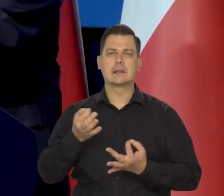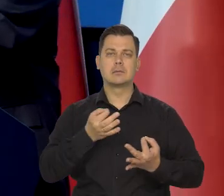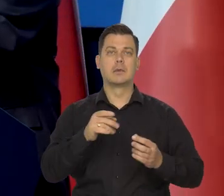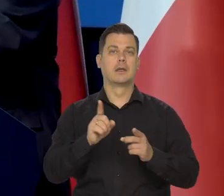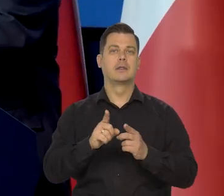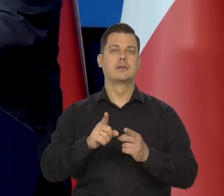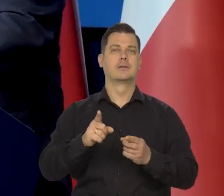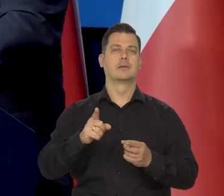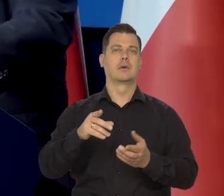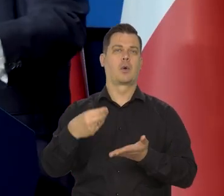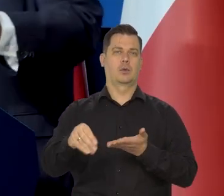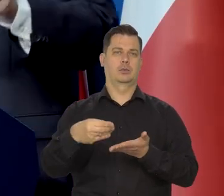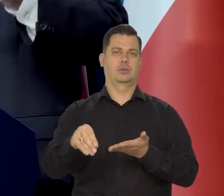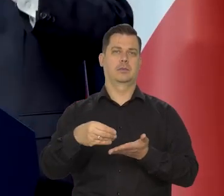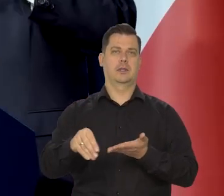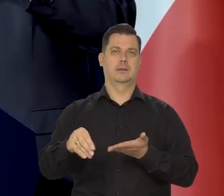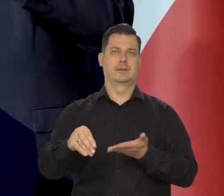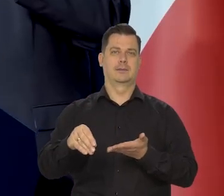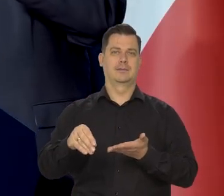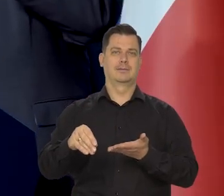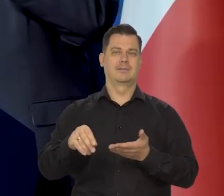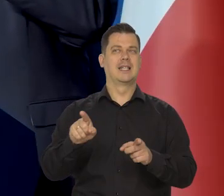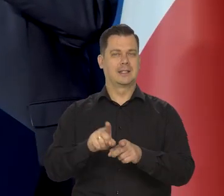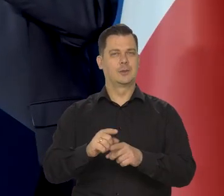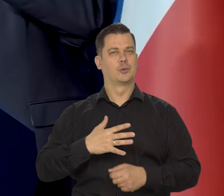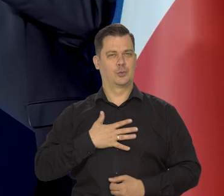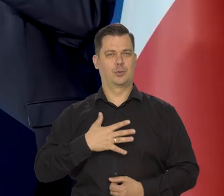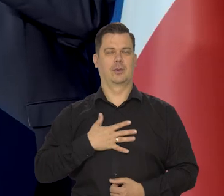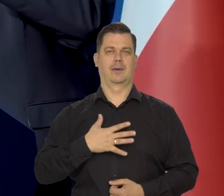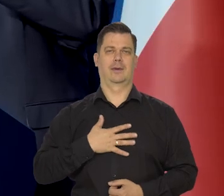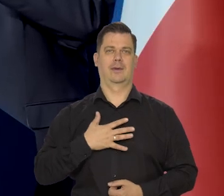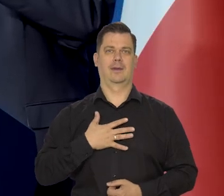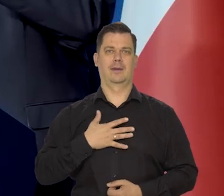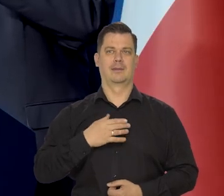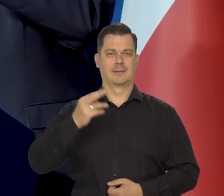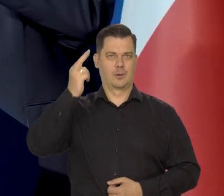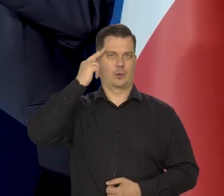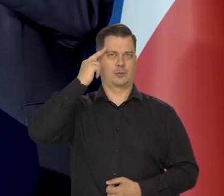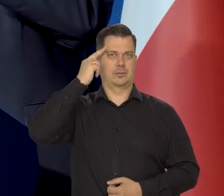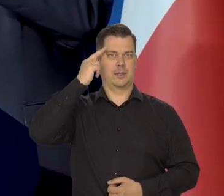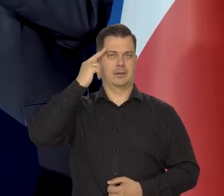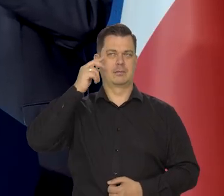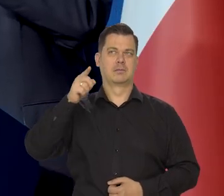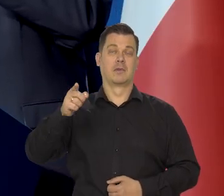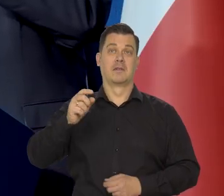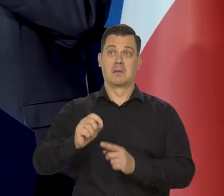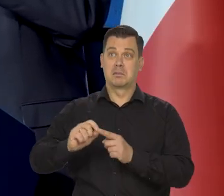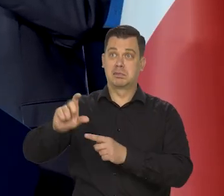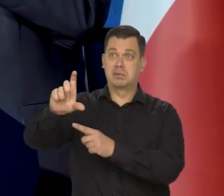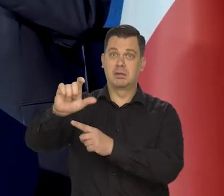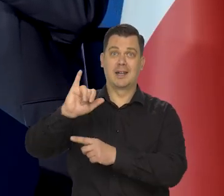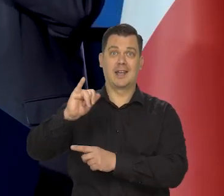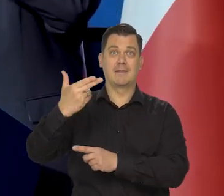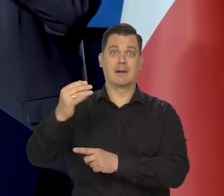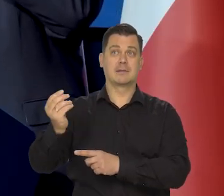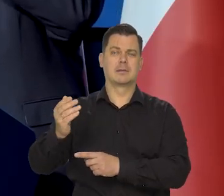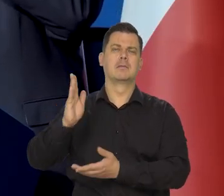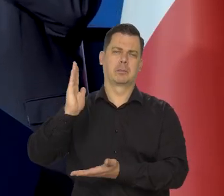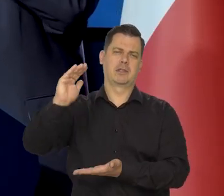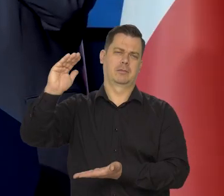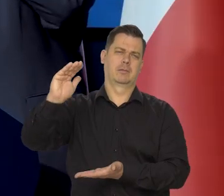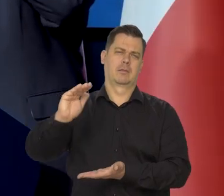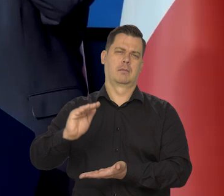jak i konsumenci też zrozumieli, przyjęli w większości, że inflacja będzie maleć.